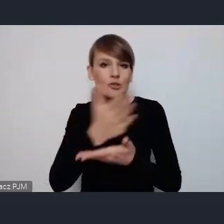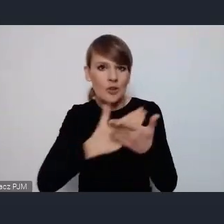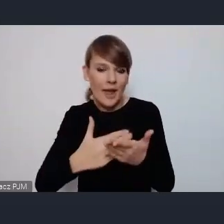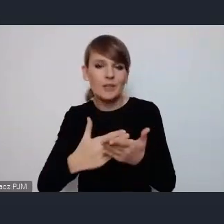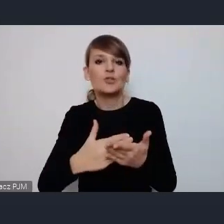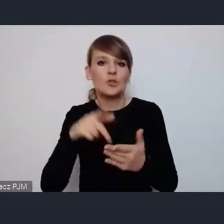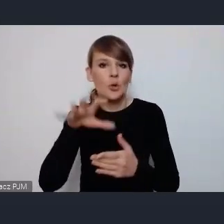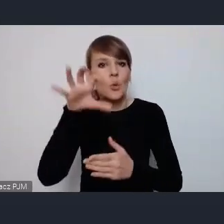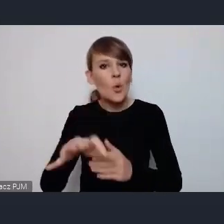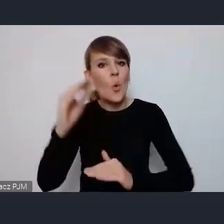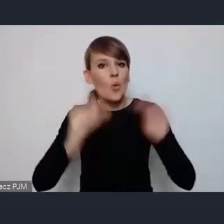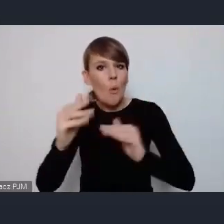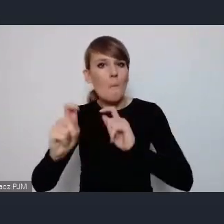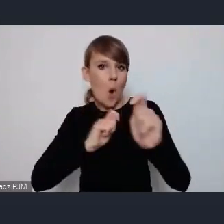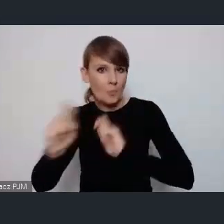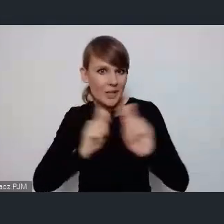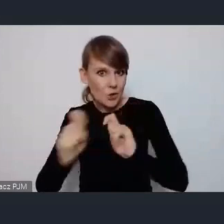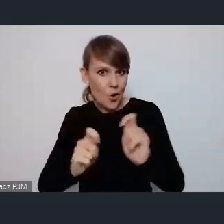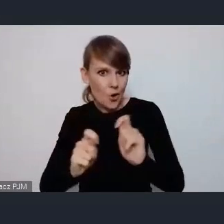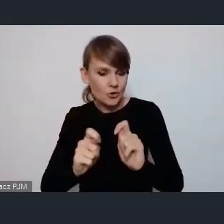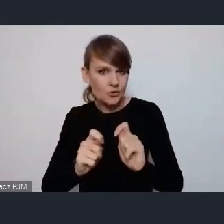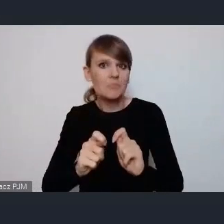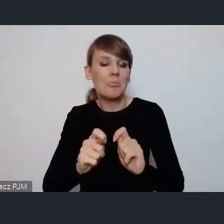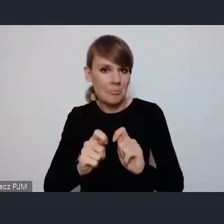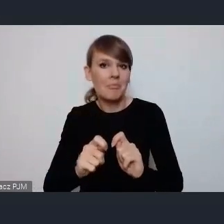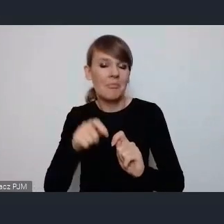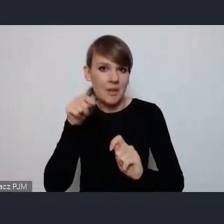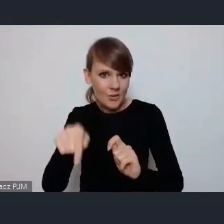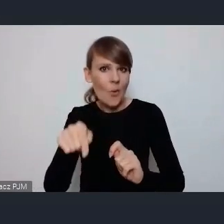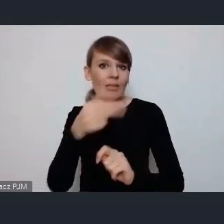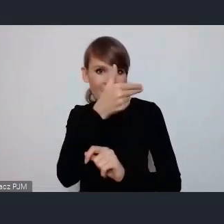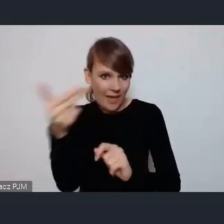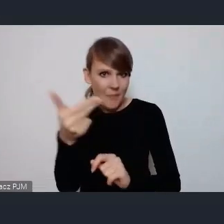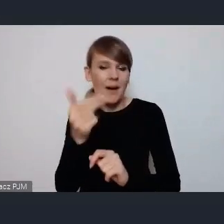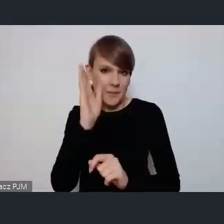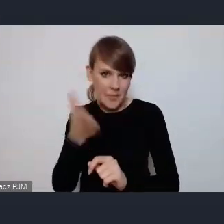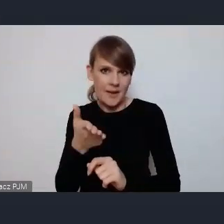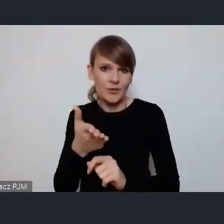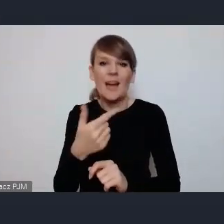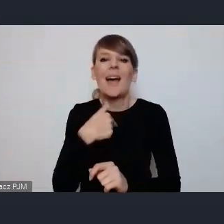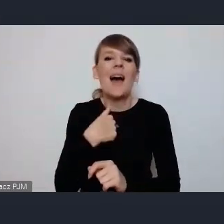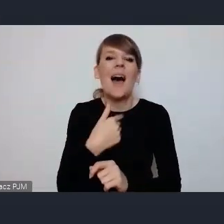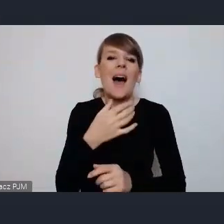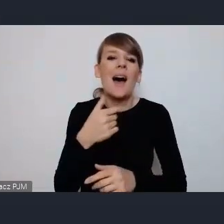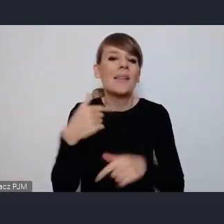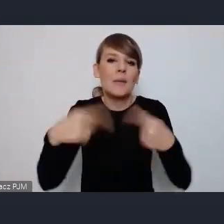taka duża i zrównoważona mobilność będzie też ja wiele nie wspominałem o tym wydarzeniu, ale w